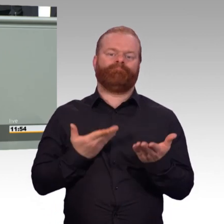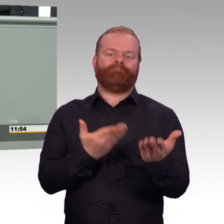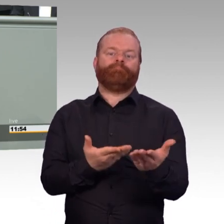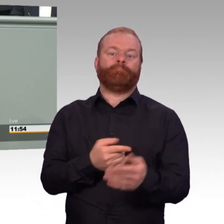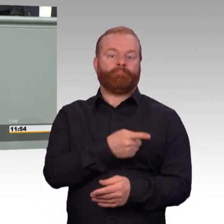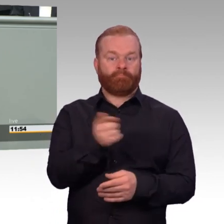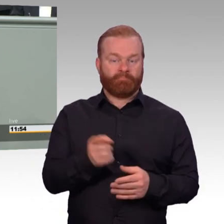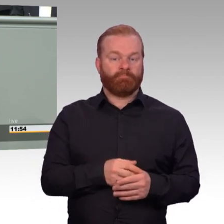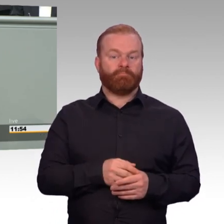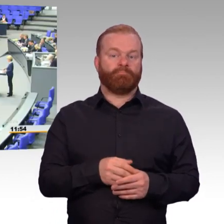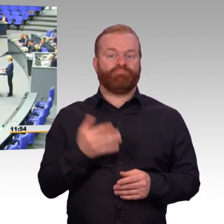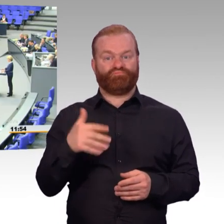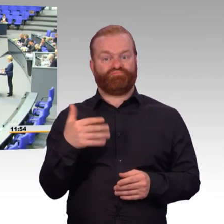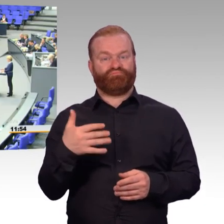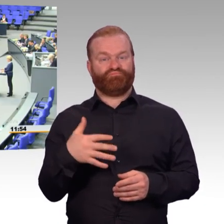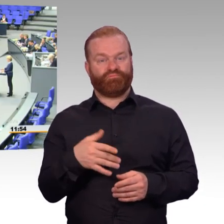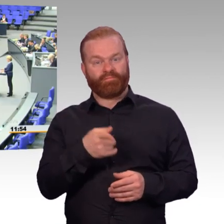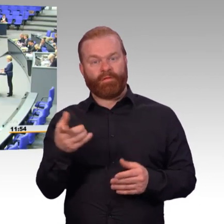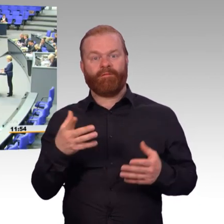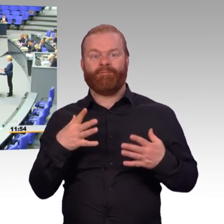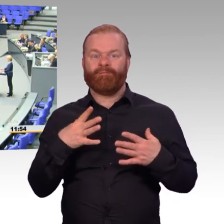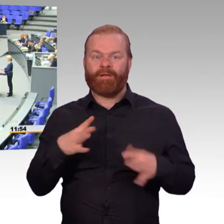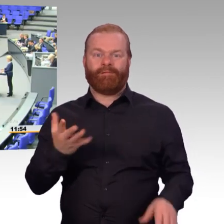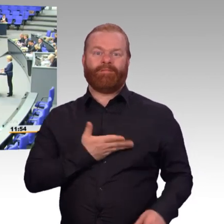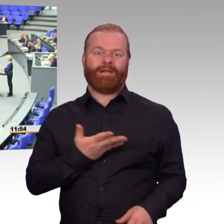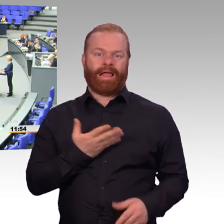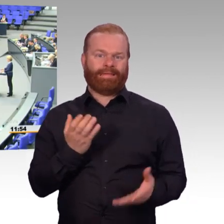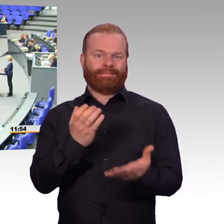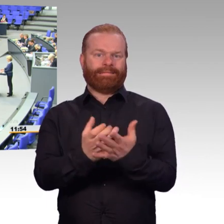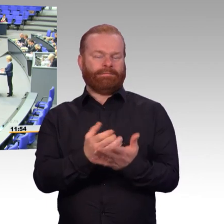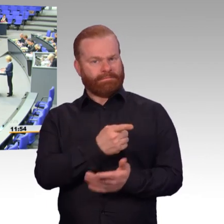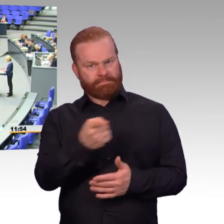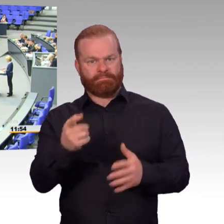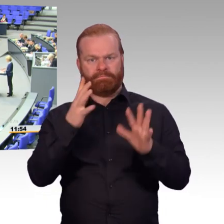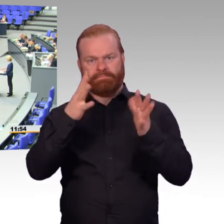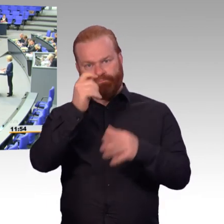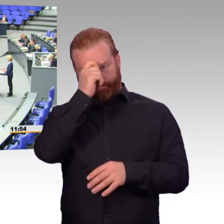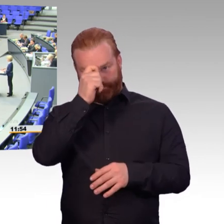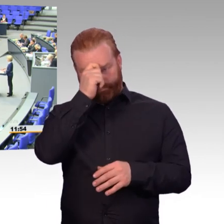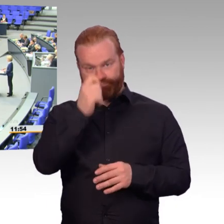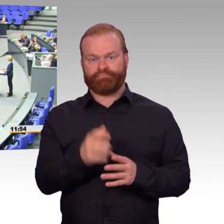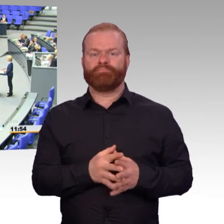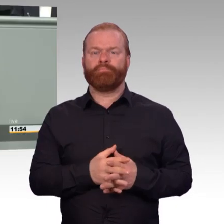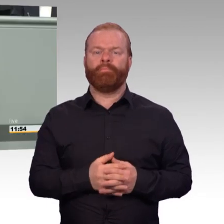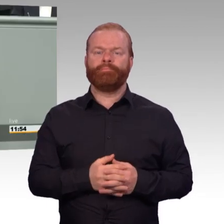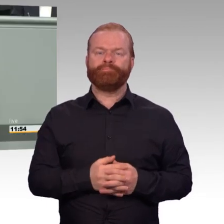(Beifall) Wir verbessern die Therapien